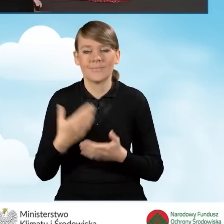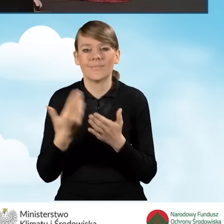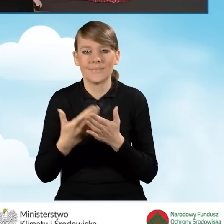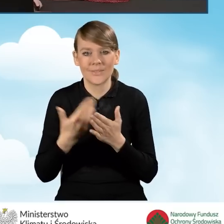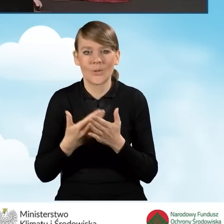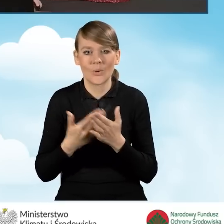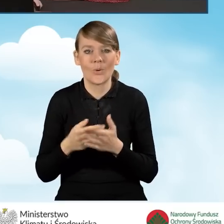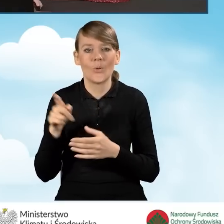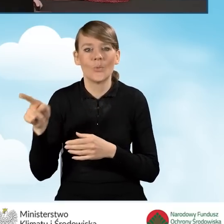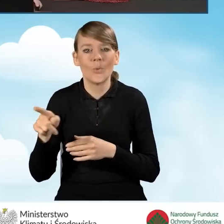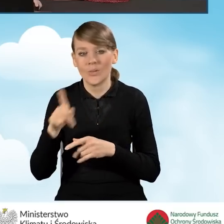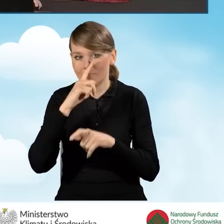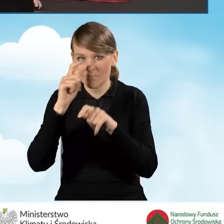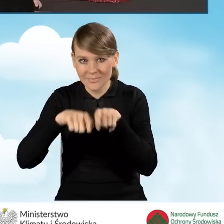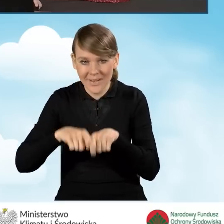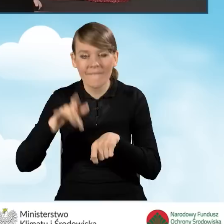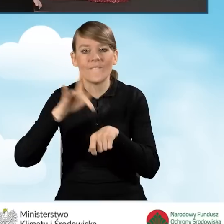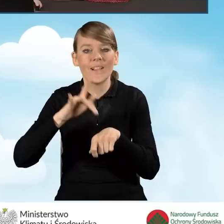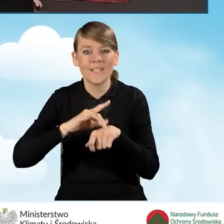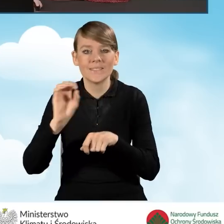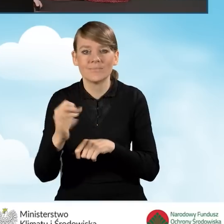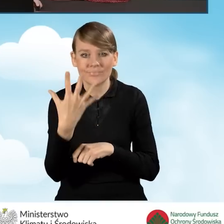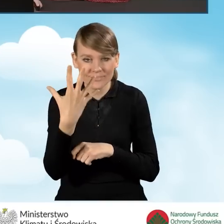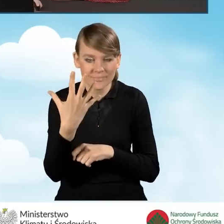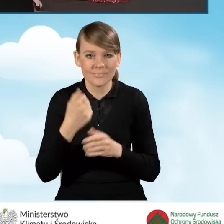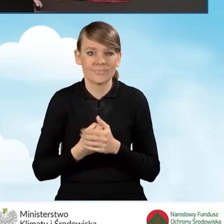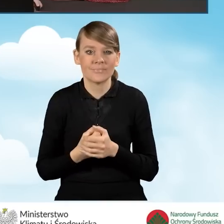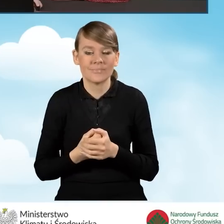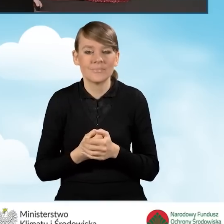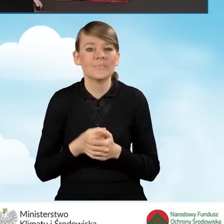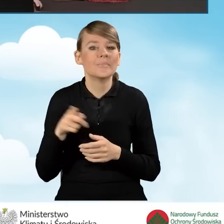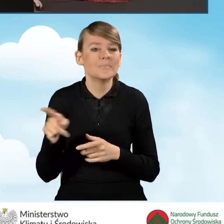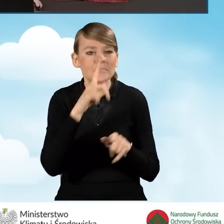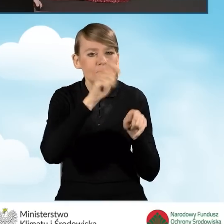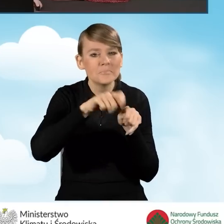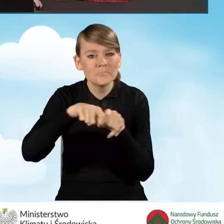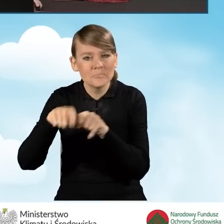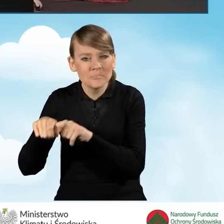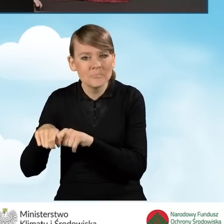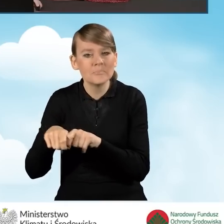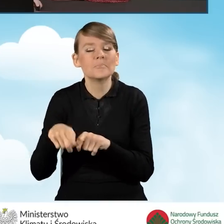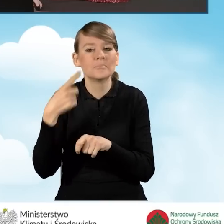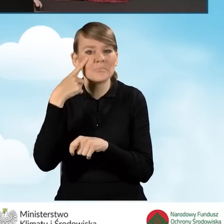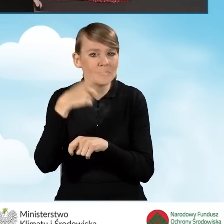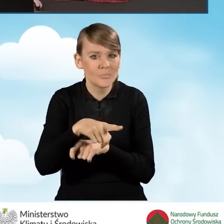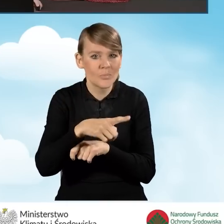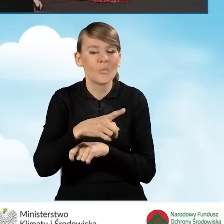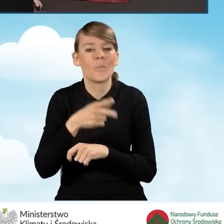Wyświetlił wynik weryfikacji, wyświetlił mi informację, że podczas sprawdzania poprawności wniosku znaleziono następujące